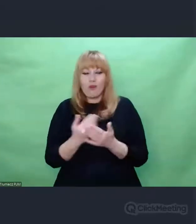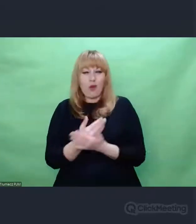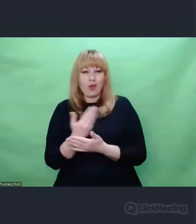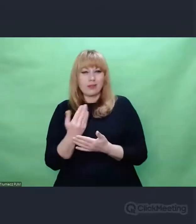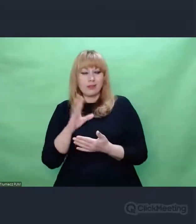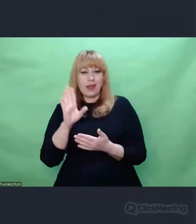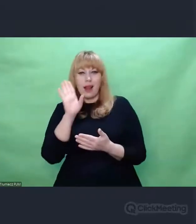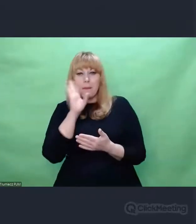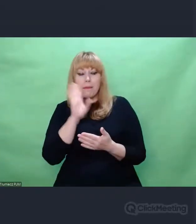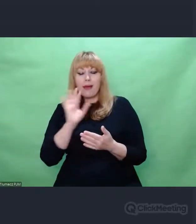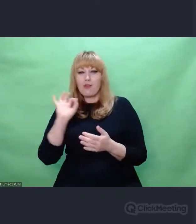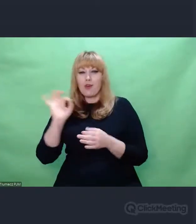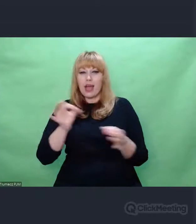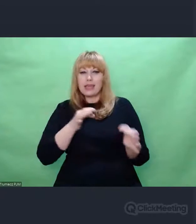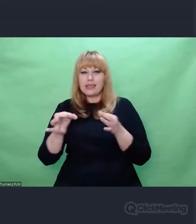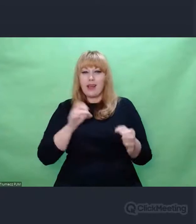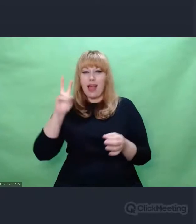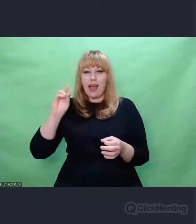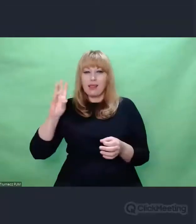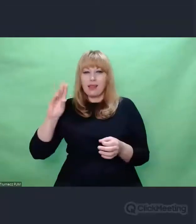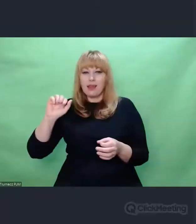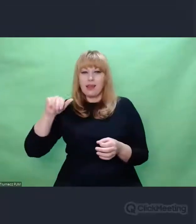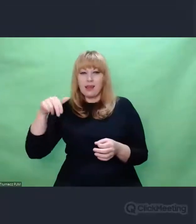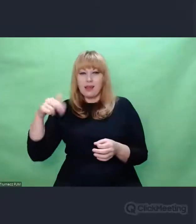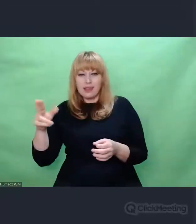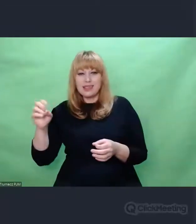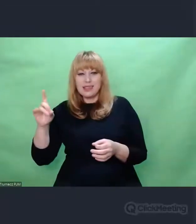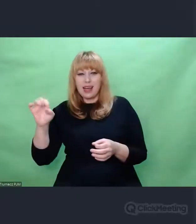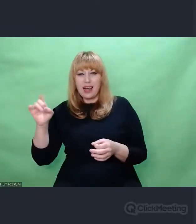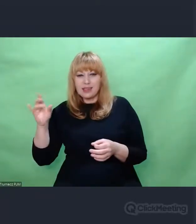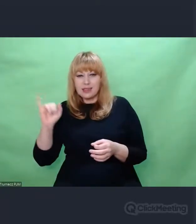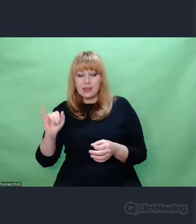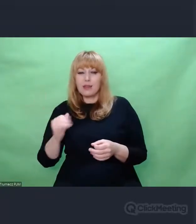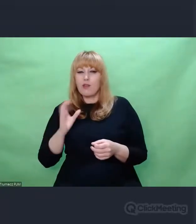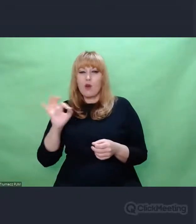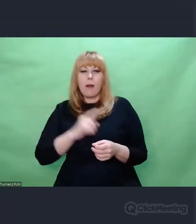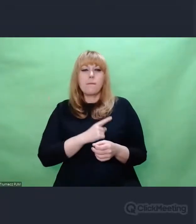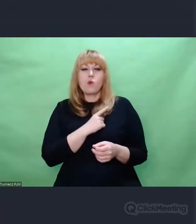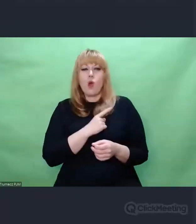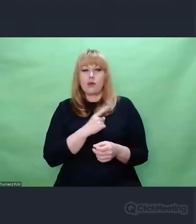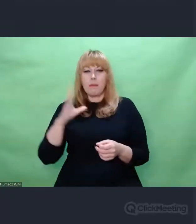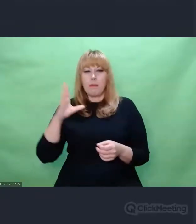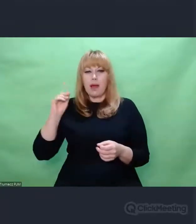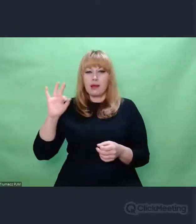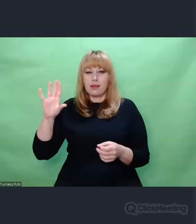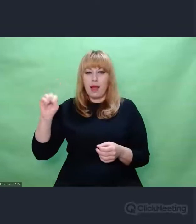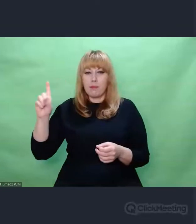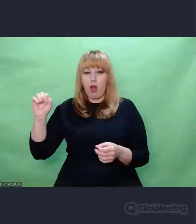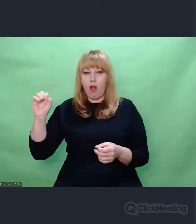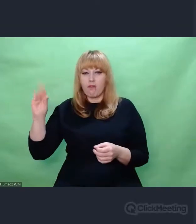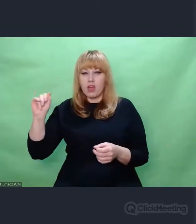w jego historii, miłości z Bertą Blofield I w jego wspomnieniach.